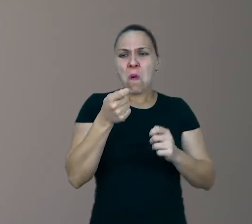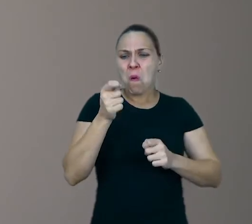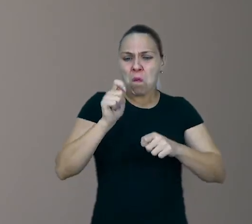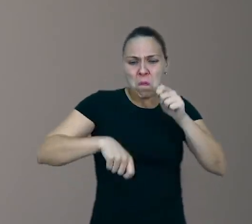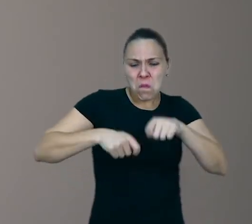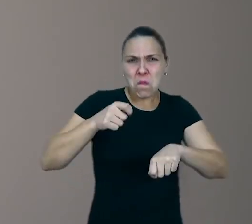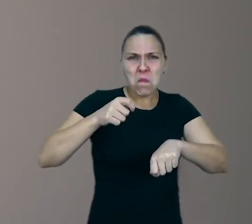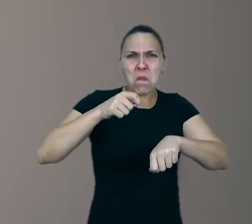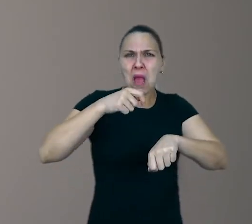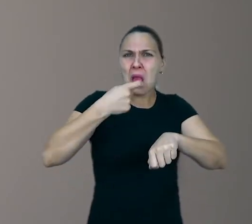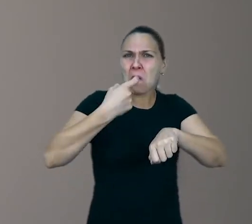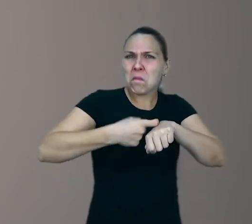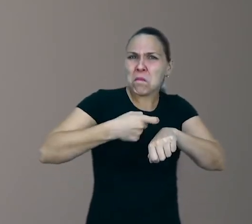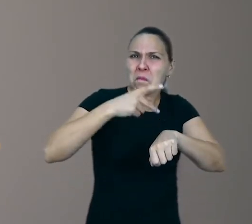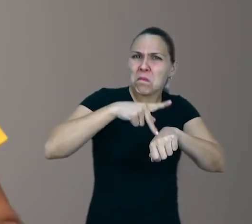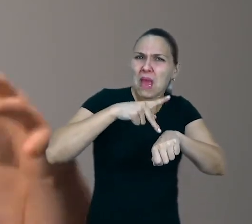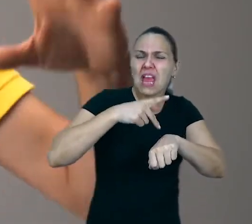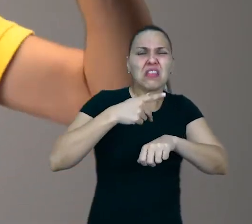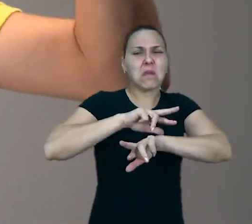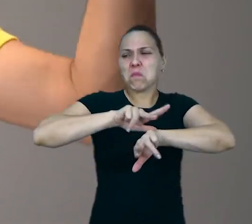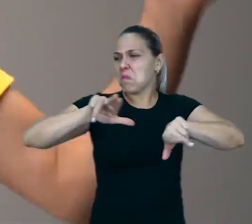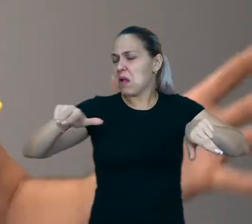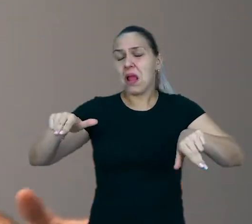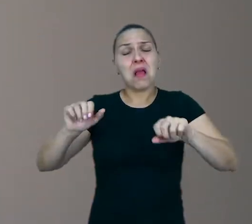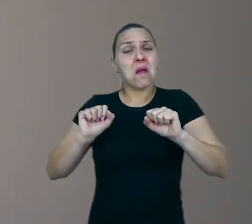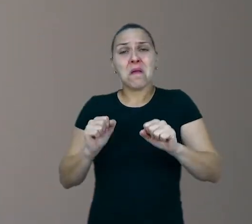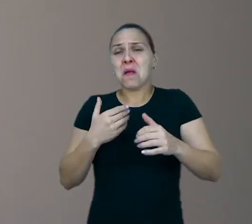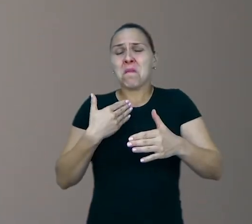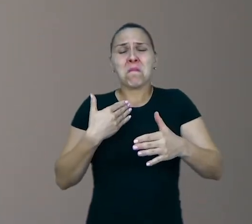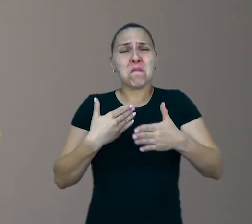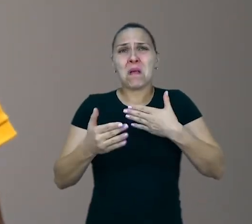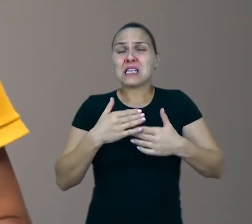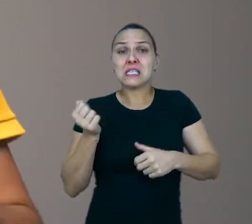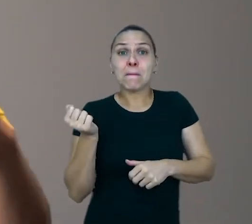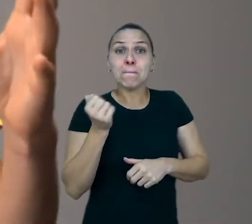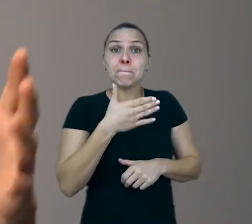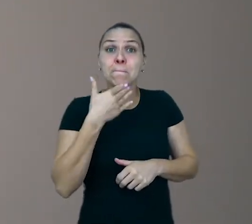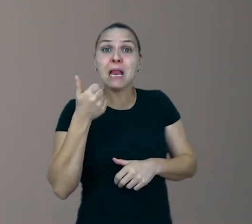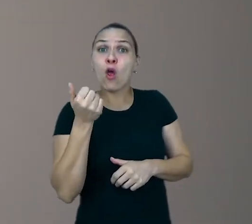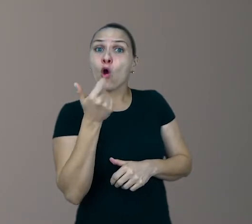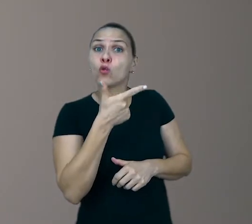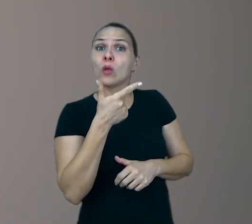é muito mais estimulante do que, às vezes, um grande parquinho de plástico ou um brinquedo tecnológico.